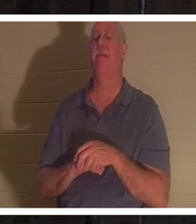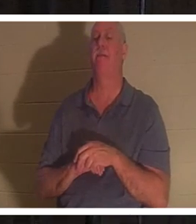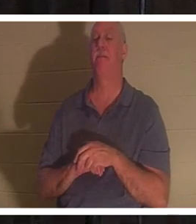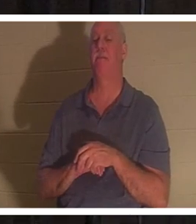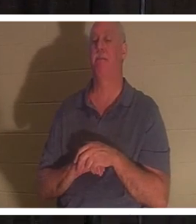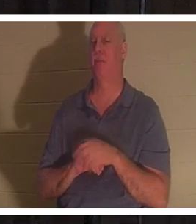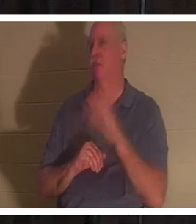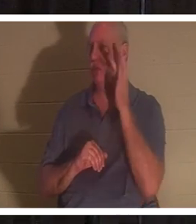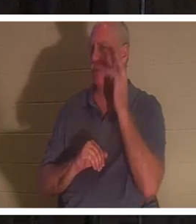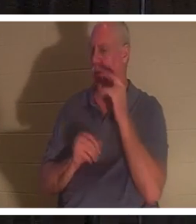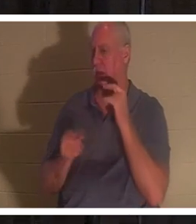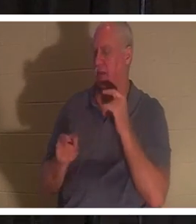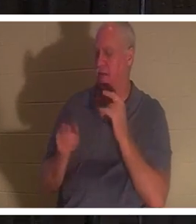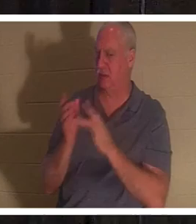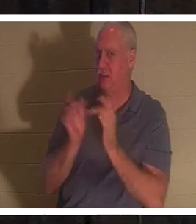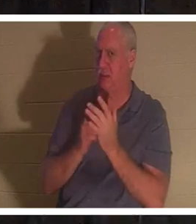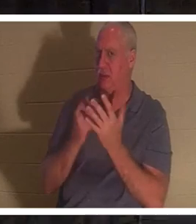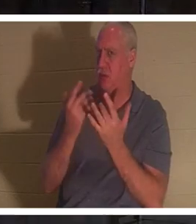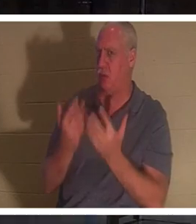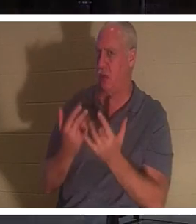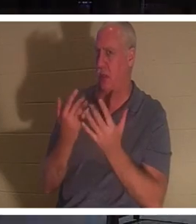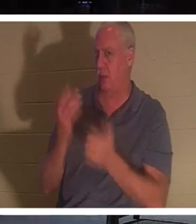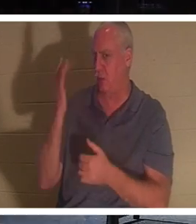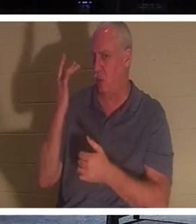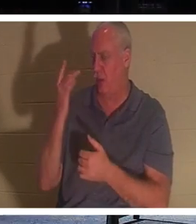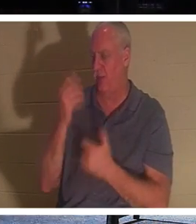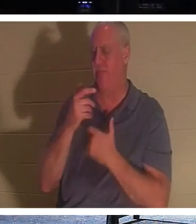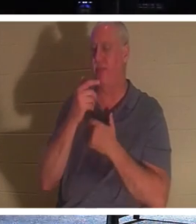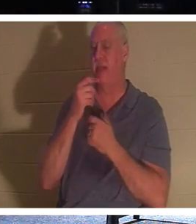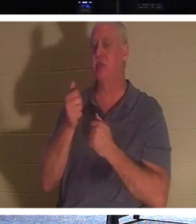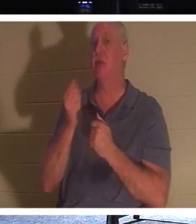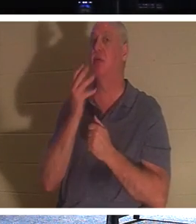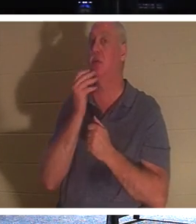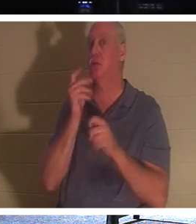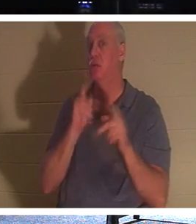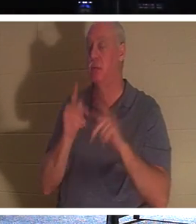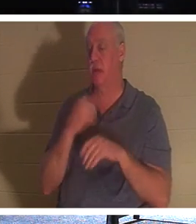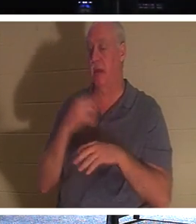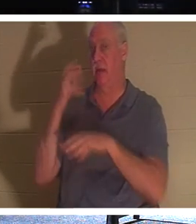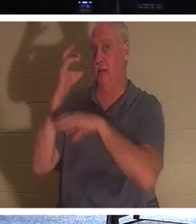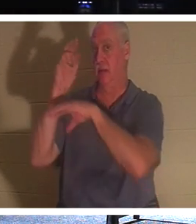这样等待呢？有趣的是，犹太人有一个传统，当一个人死后，